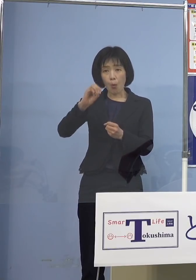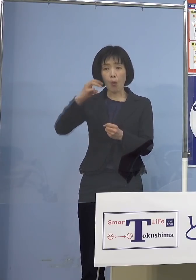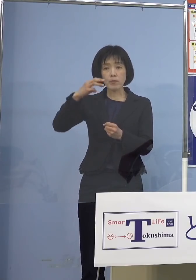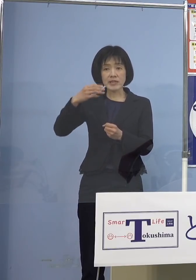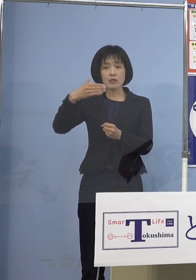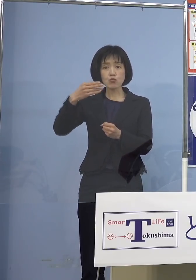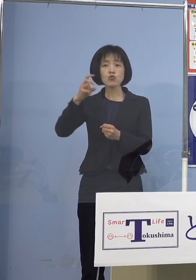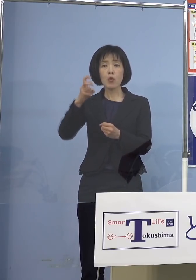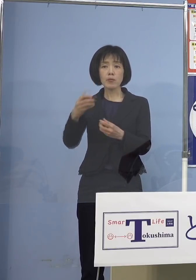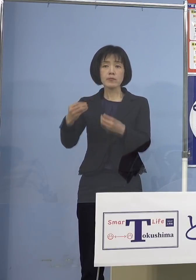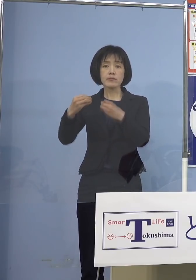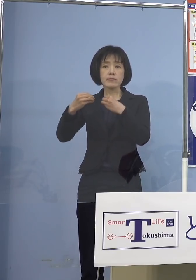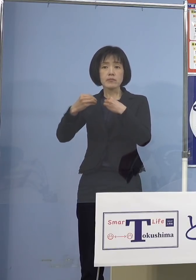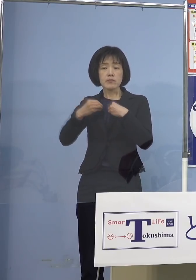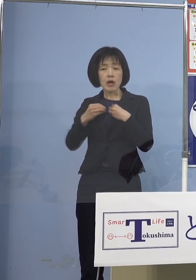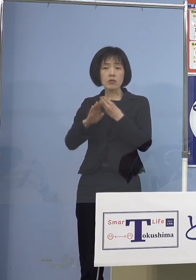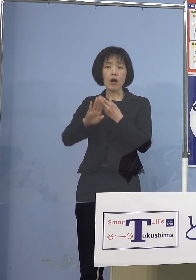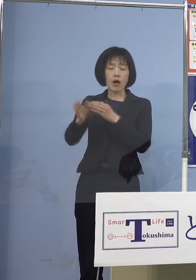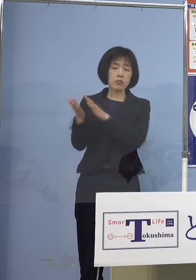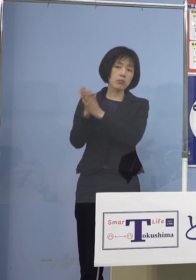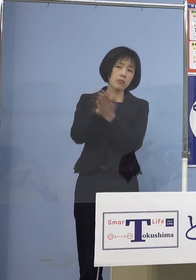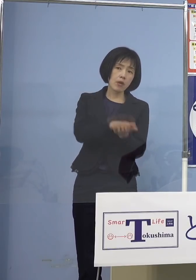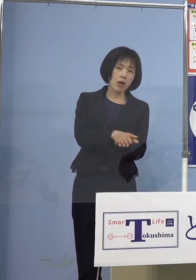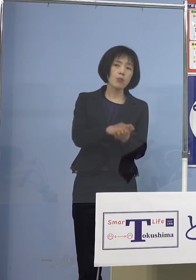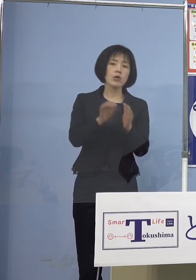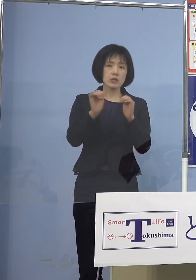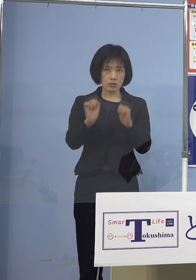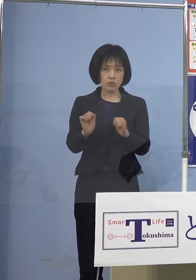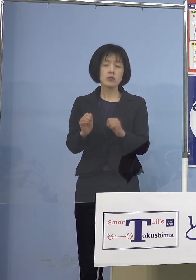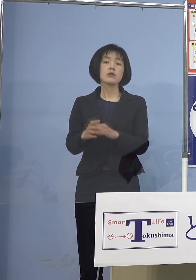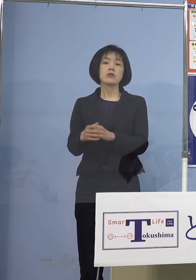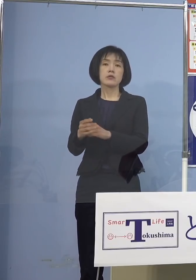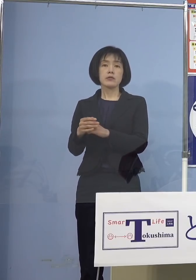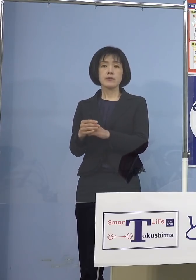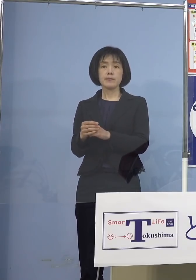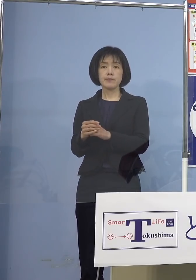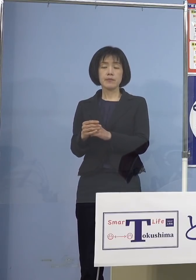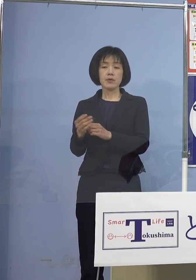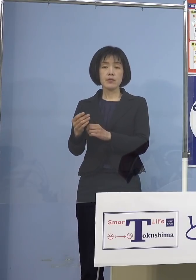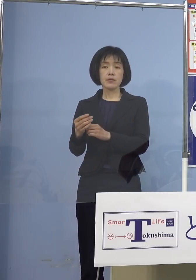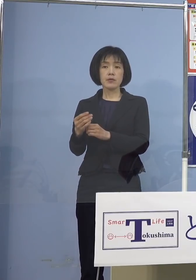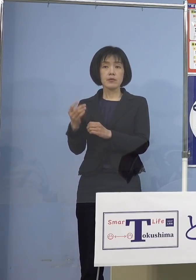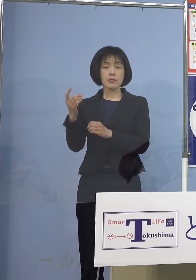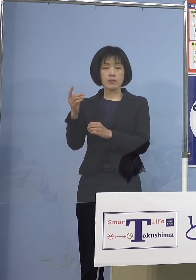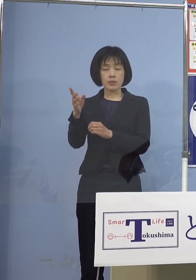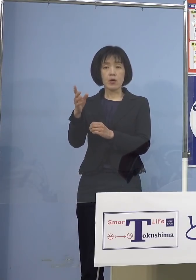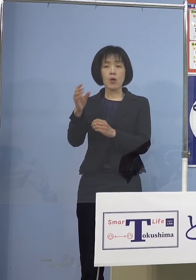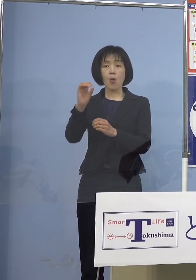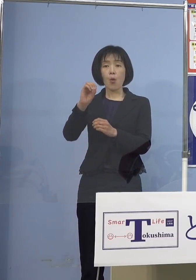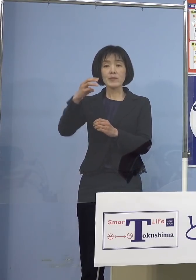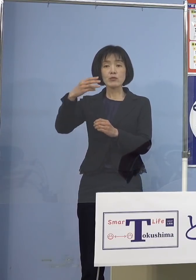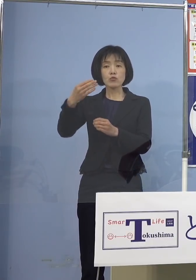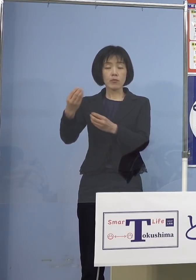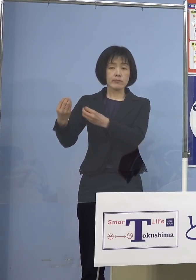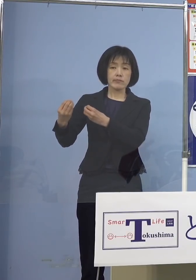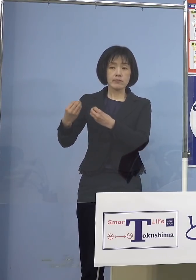肺炎を起こして重篤化して亡くなる こういうパターンだったんですが そうじゃなくて 「オミクロン株」にかかったことによって